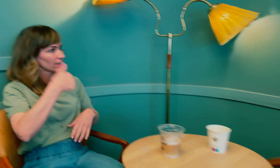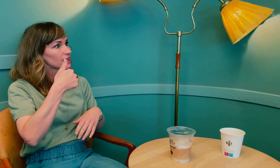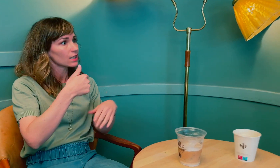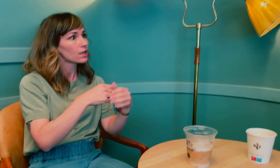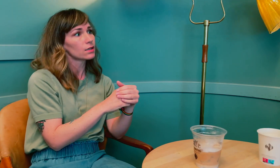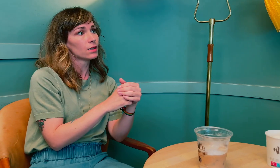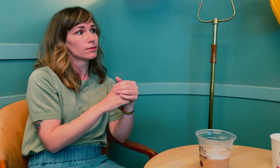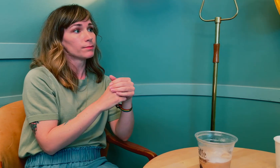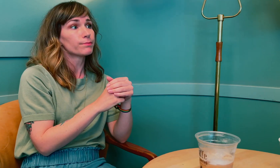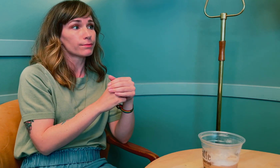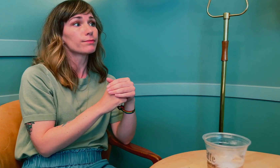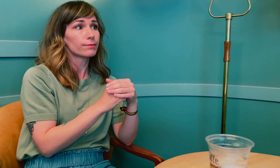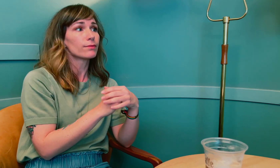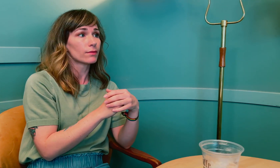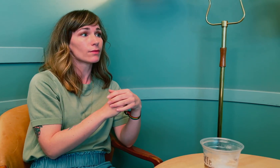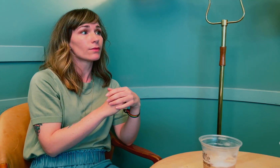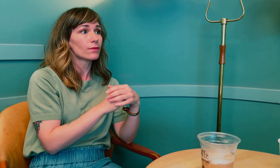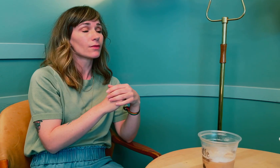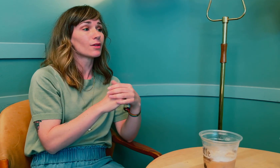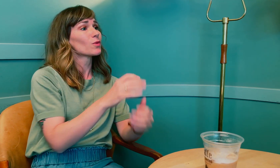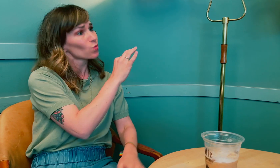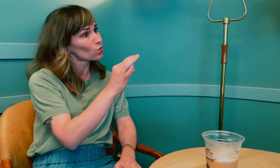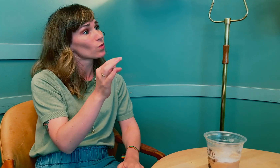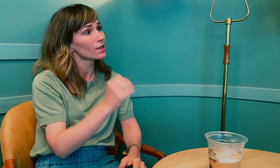Det er også viktig.